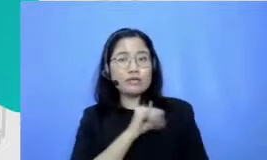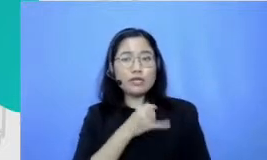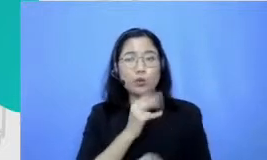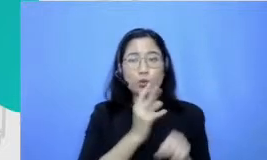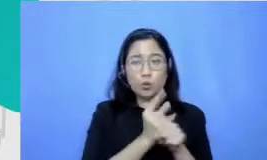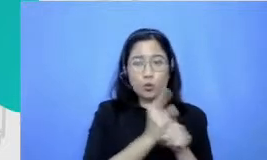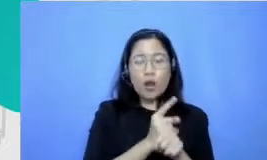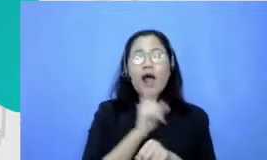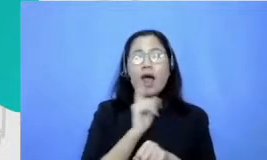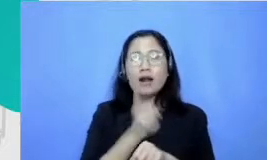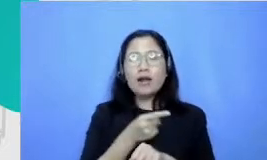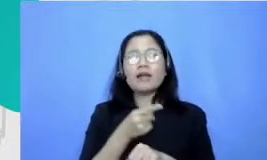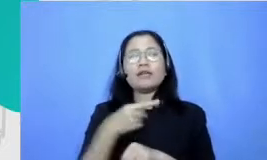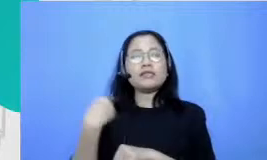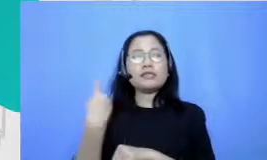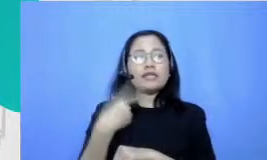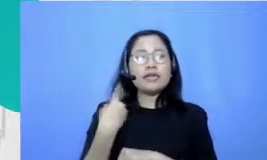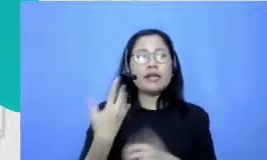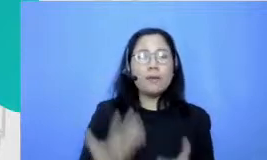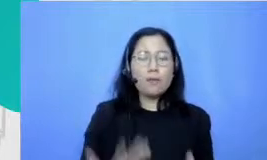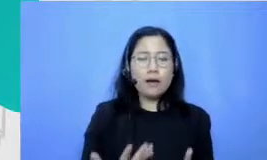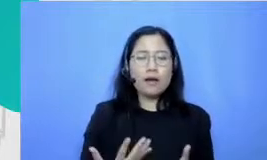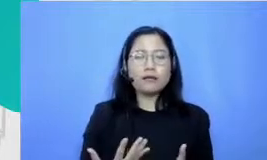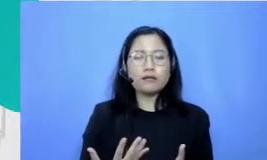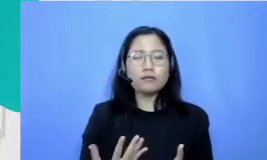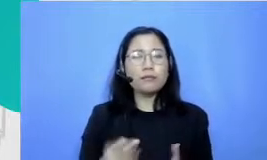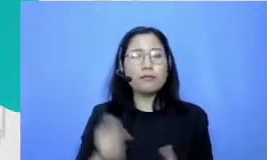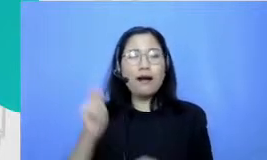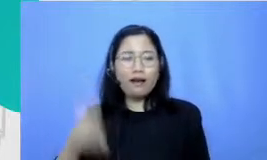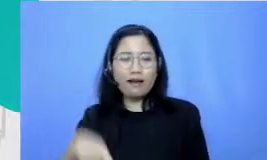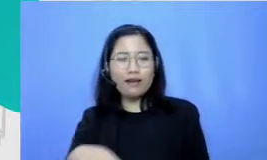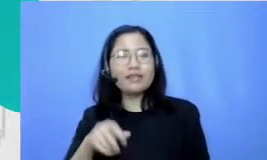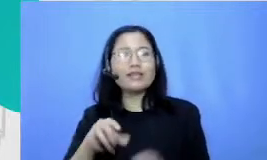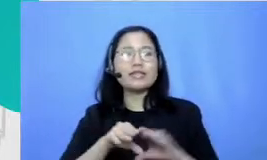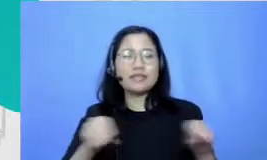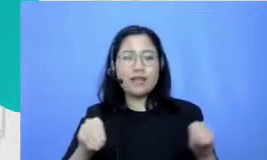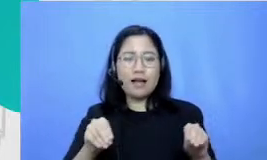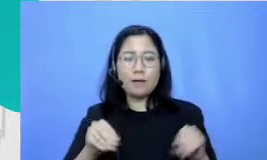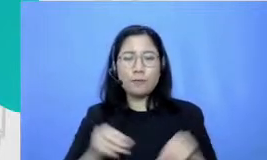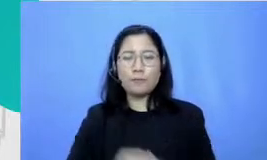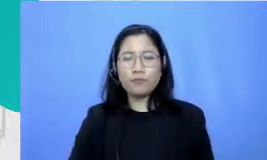digunakan dalam pekerjaan nya Hai karena kebanyakan guru kita lihat tuh individu yang memang mampu